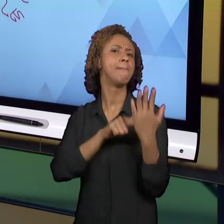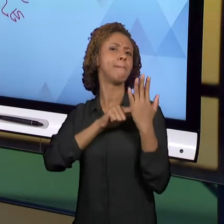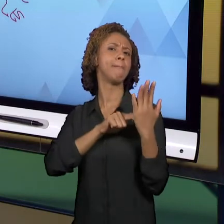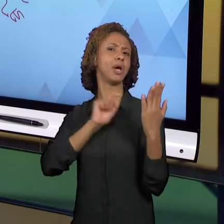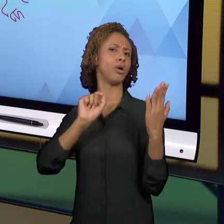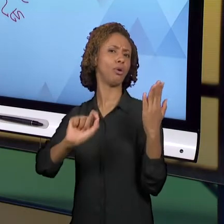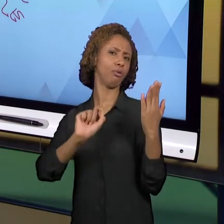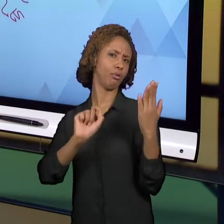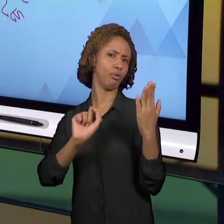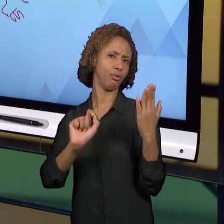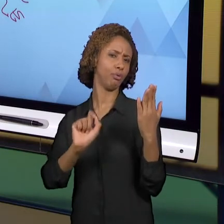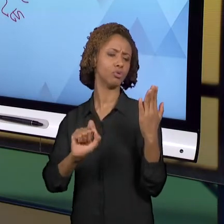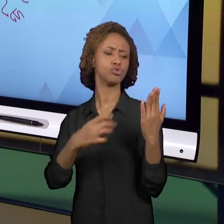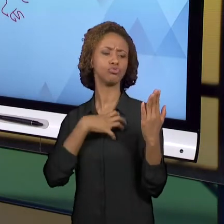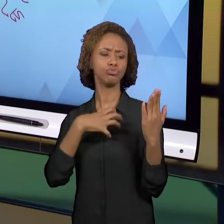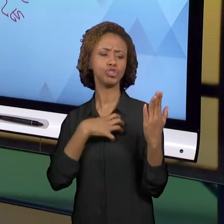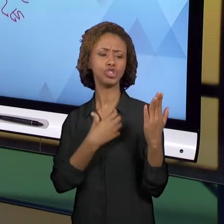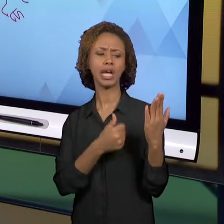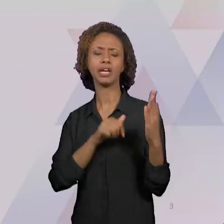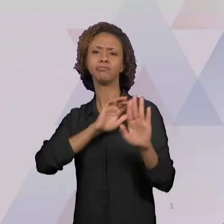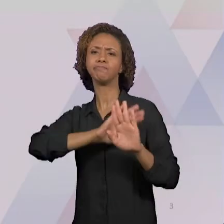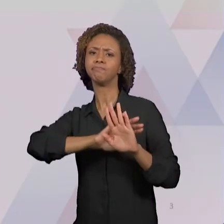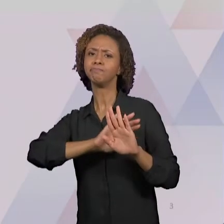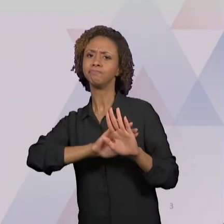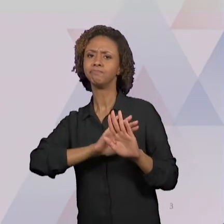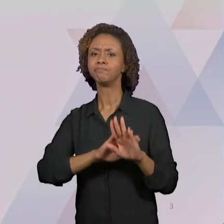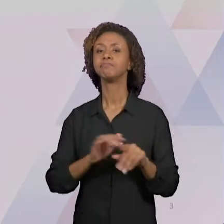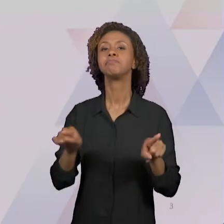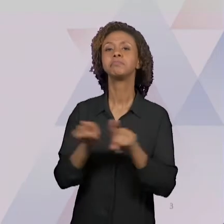FALAMOS UM POUCO DOS ATLAS, DOS GLOBOS